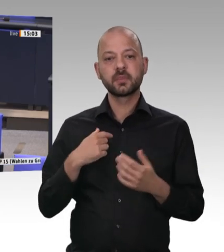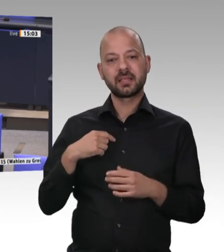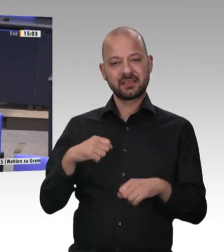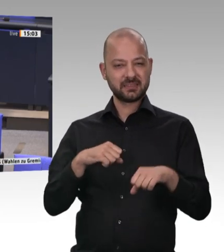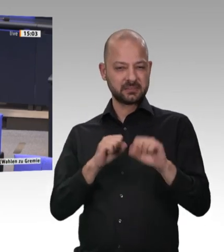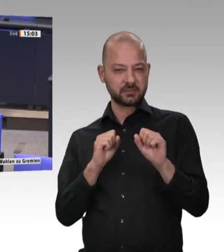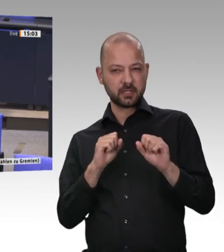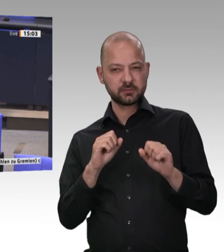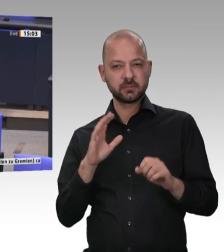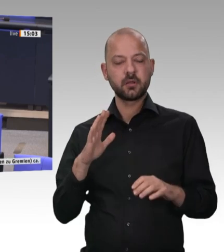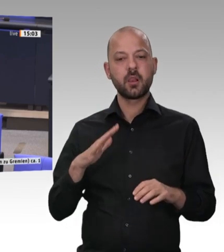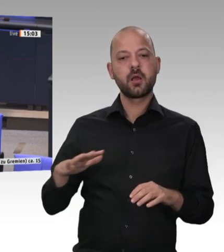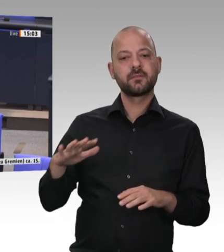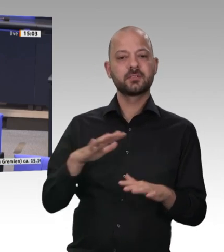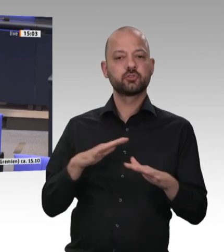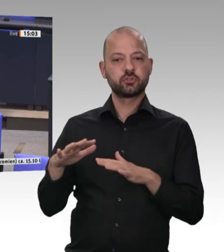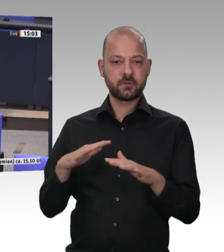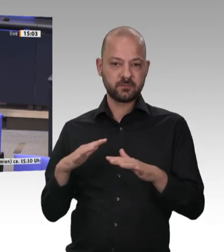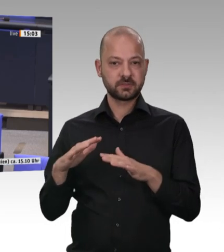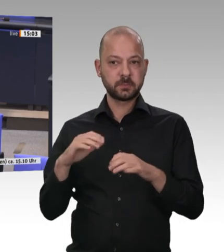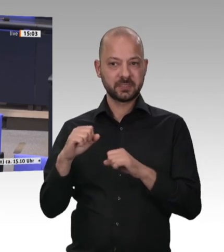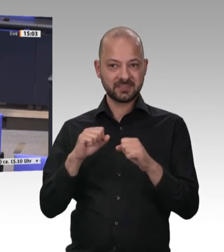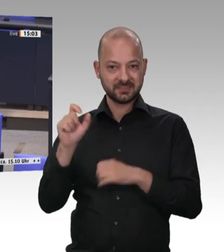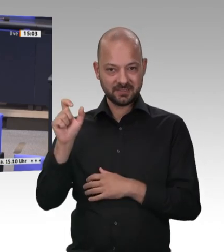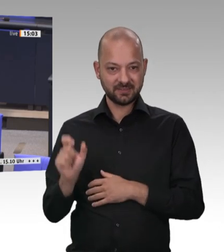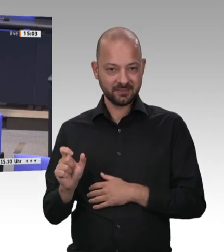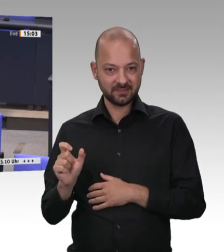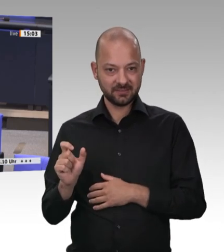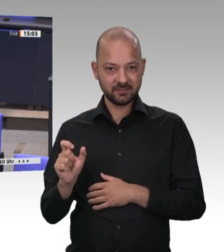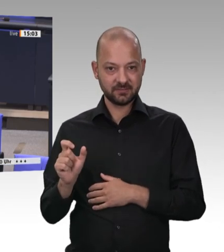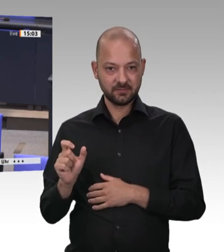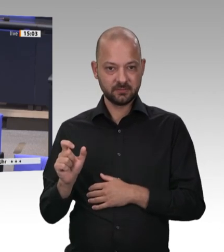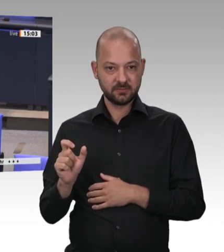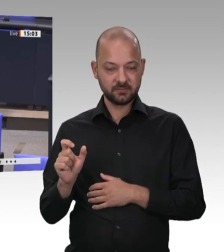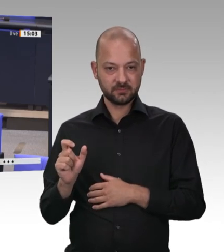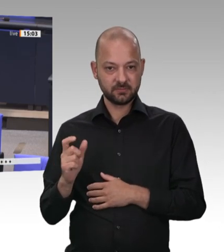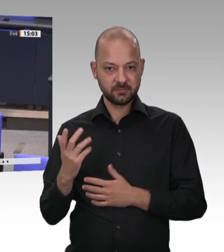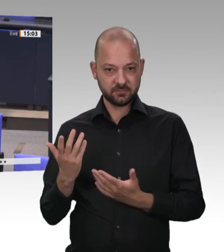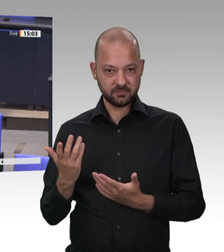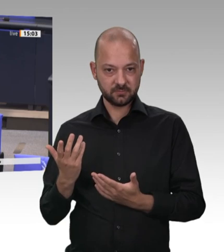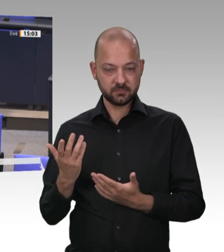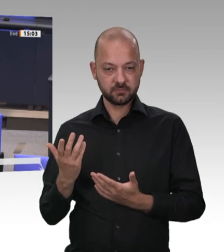dass Werkverträge verboten werden. Jetzt habe ich mitgekriegt,